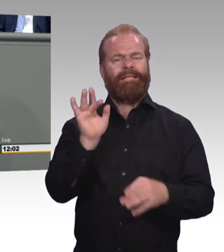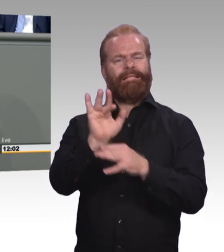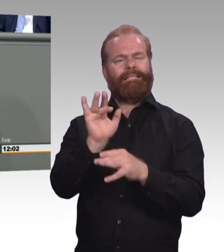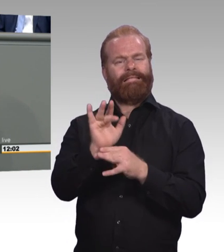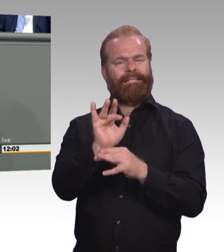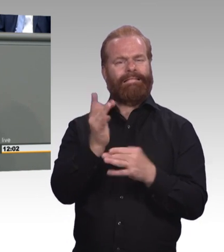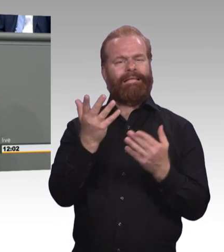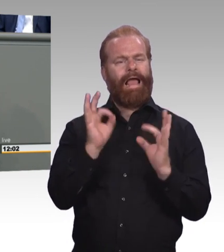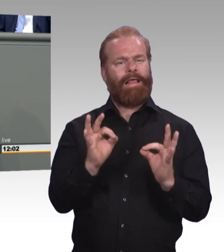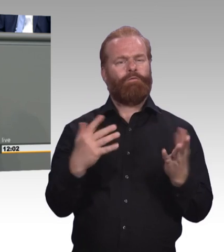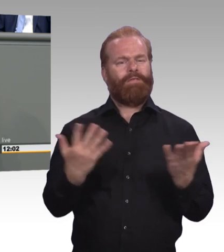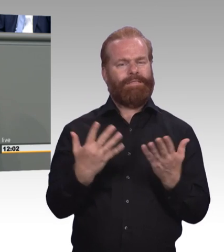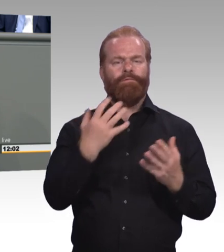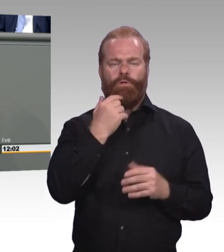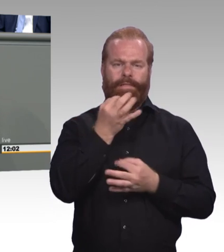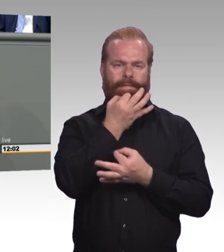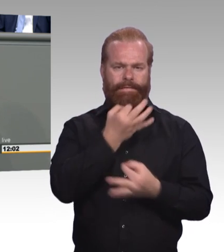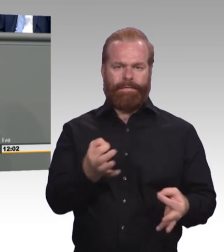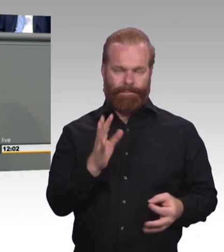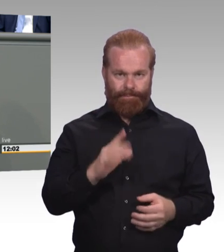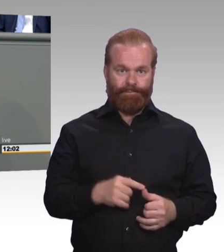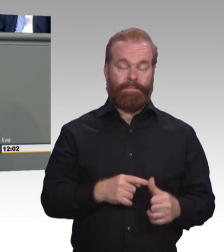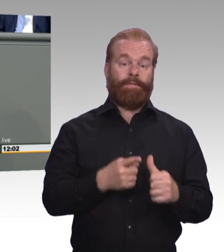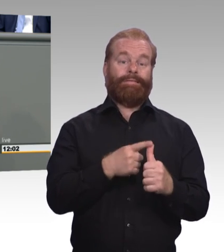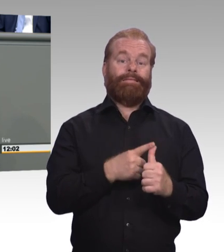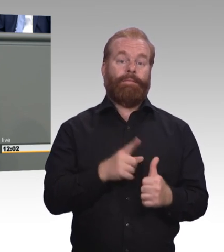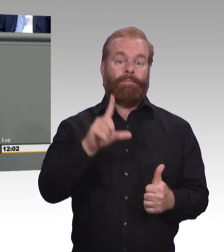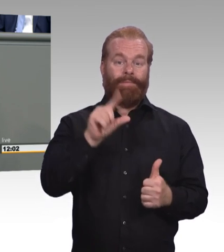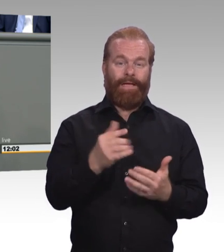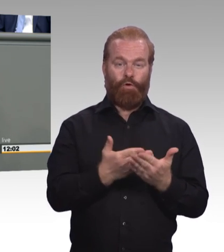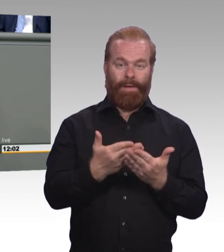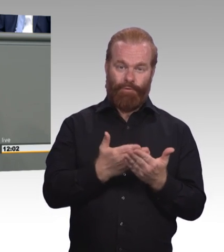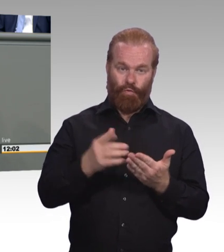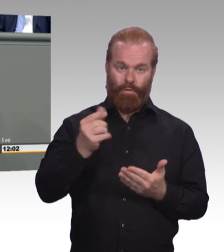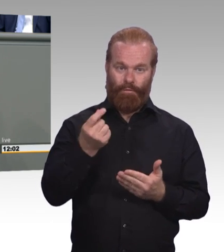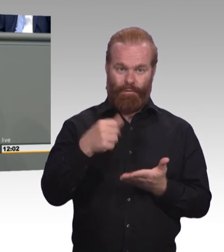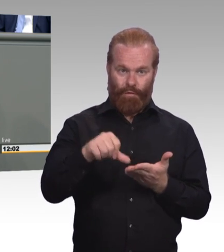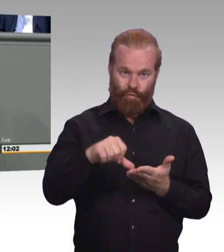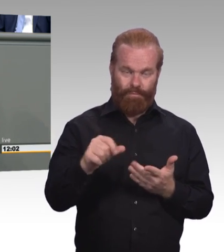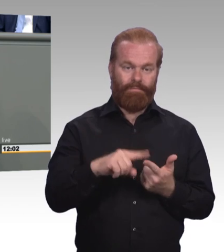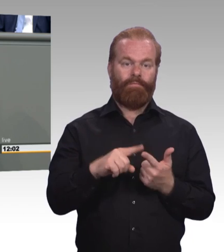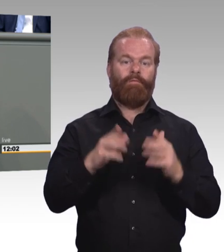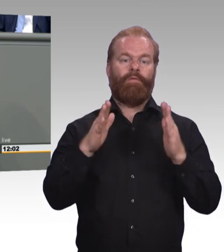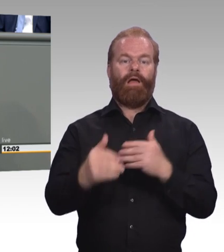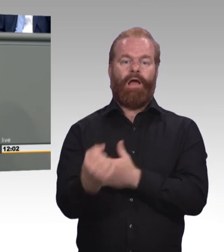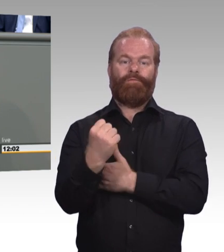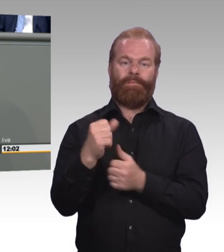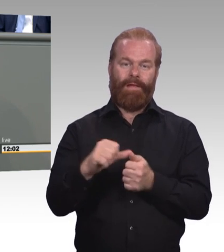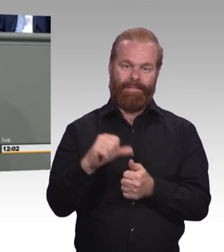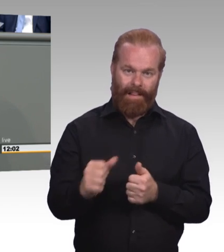Und heute hätte ich mir eigentlich gewünscht nicht so viel Zeit zu brauchen, sondern sagen zu können, Applaus, Applaus. Wir sind einen riesigen Schritt weitergekommen